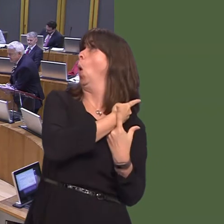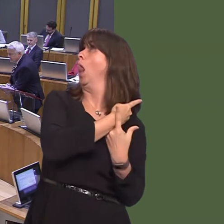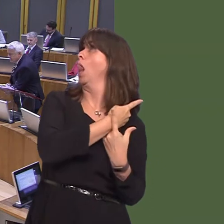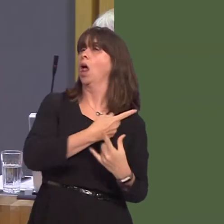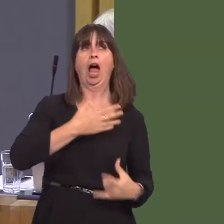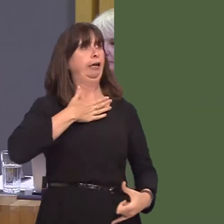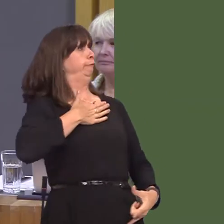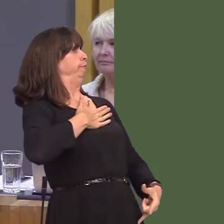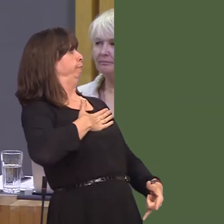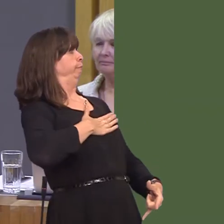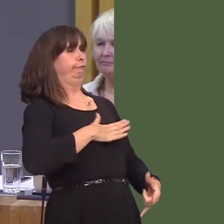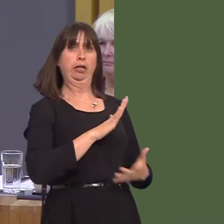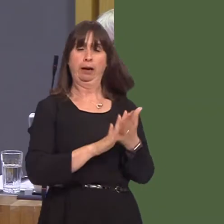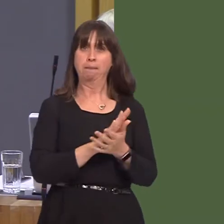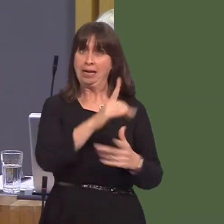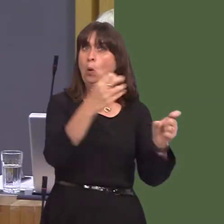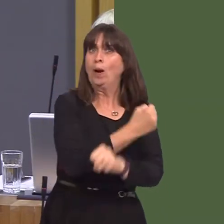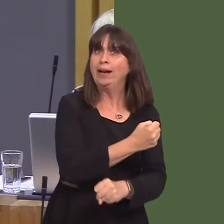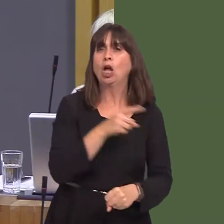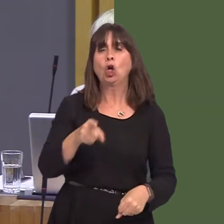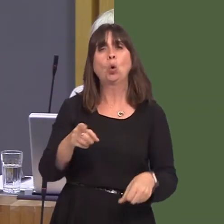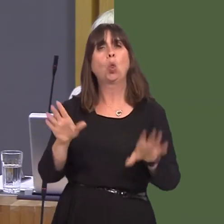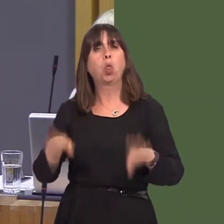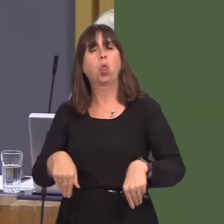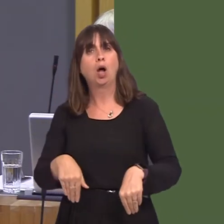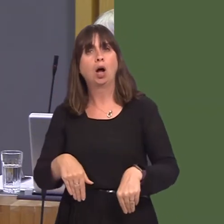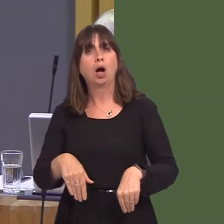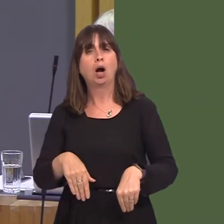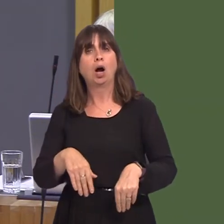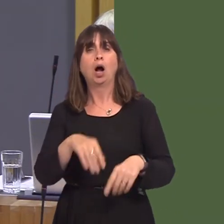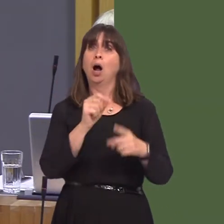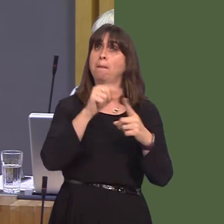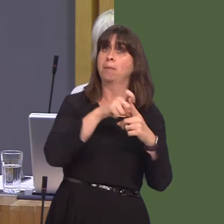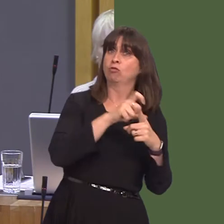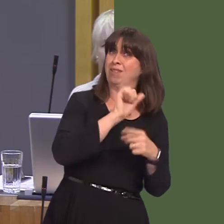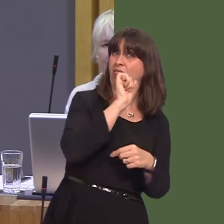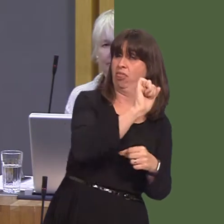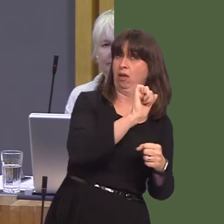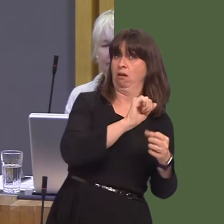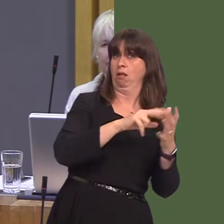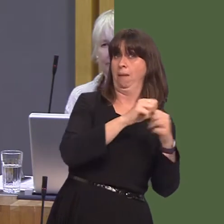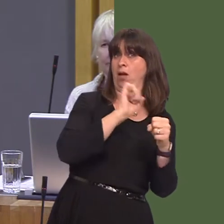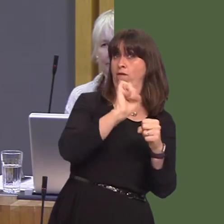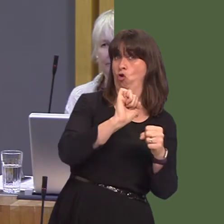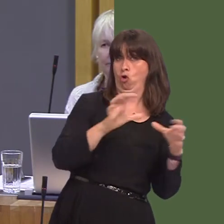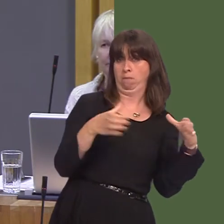Will you back the comments of the MP for Pontypridd and your Cabinet Secretary, or will you continue